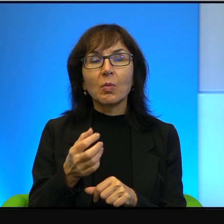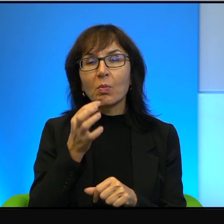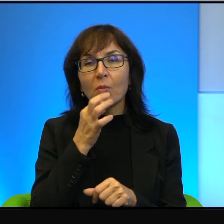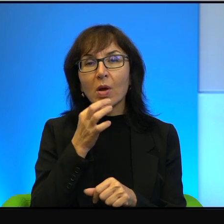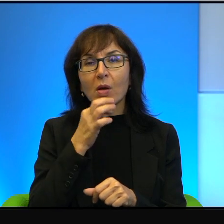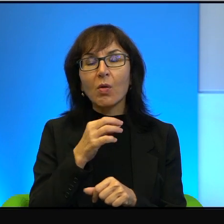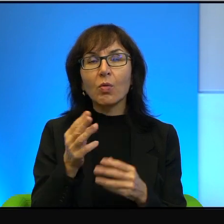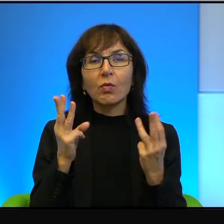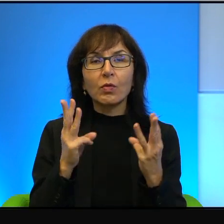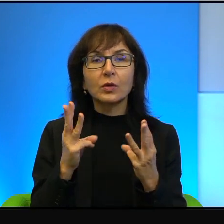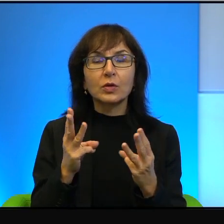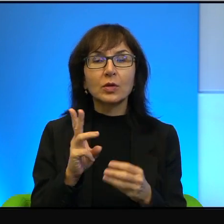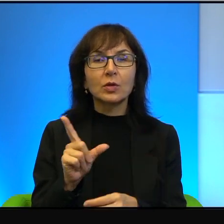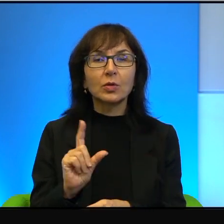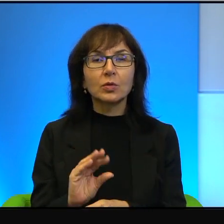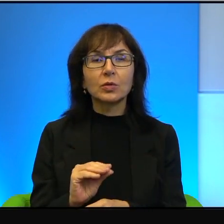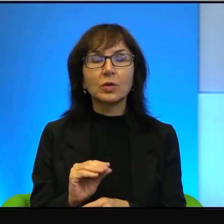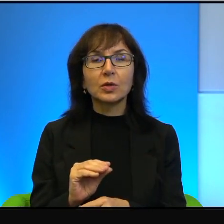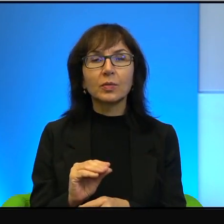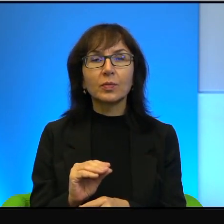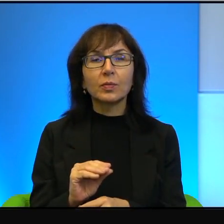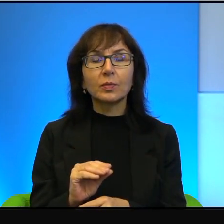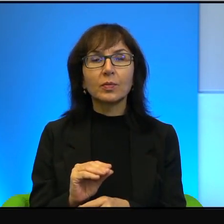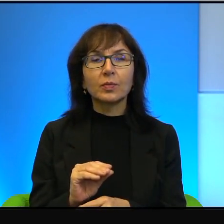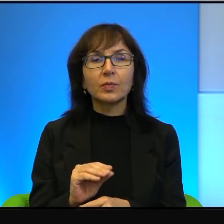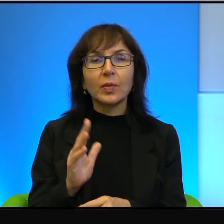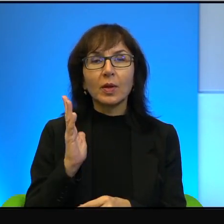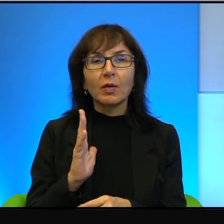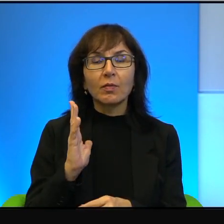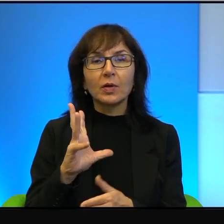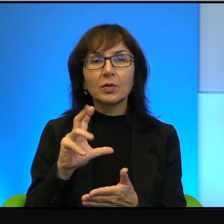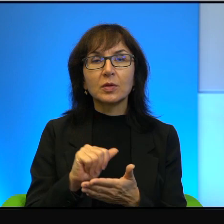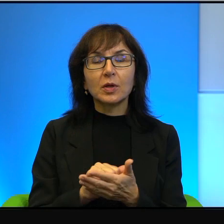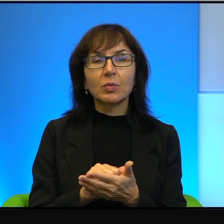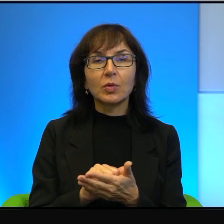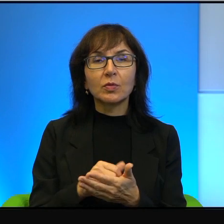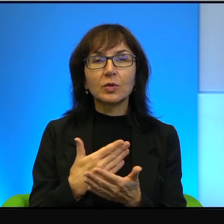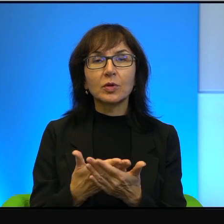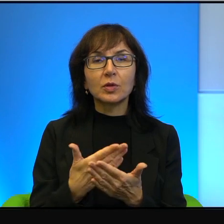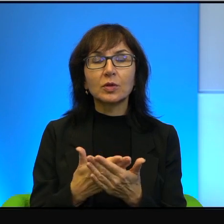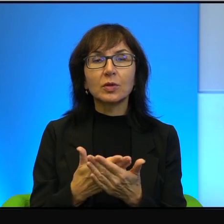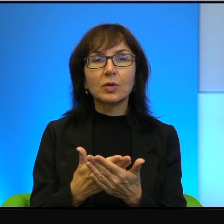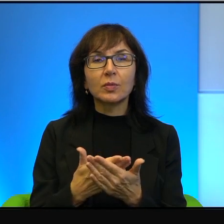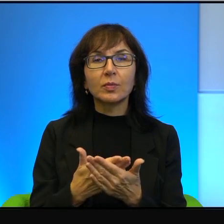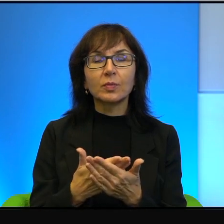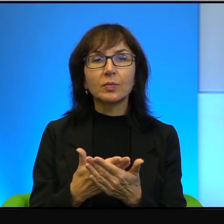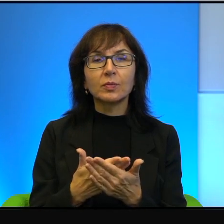że warto się tym zajmować ze względu, to brutalne co powiem,